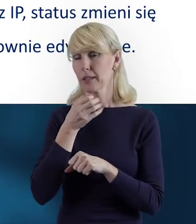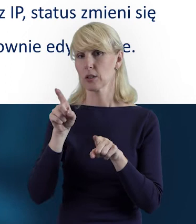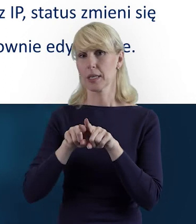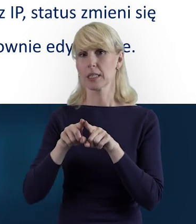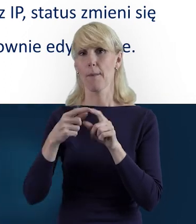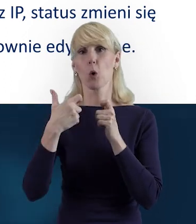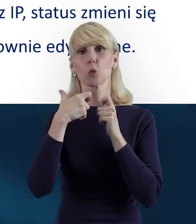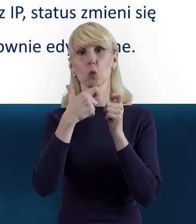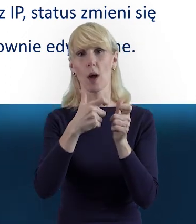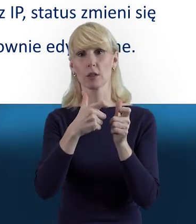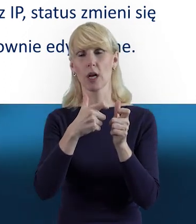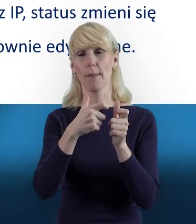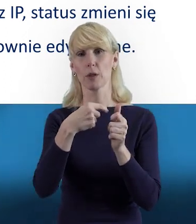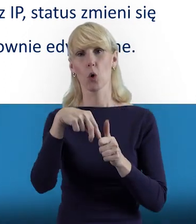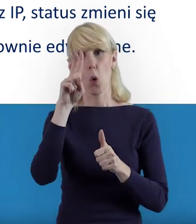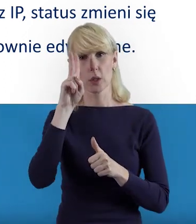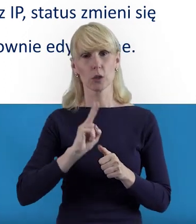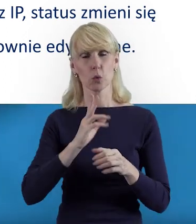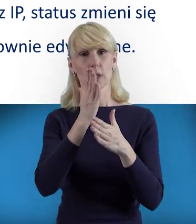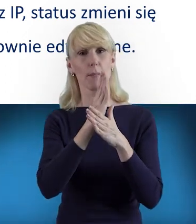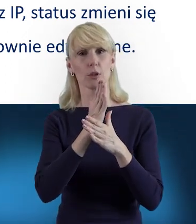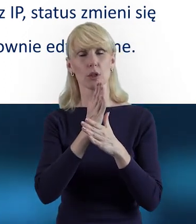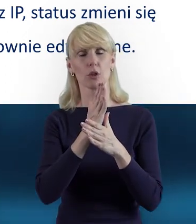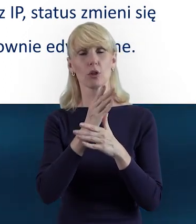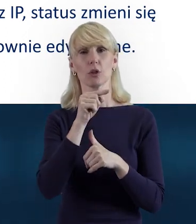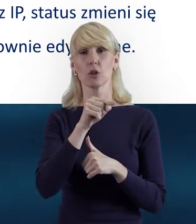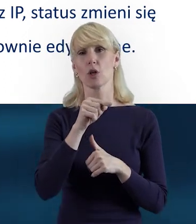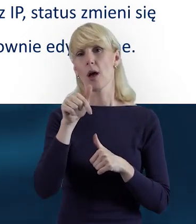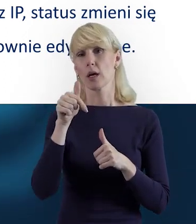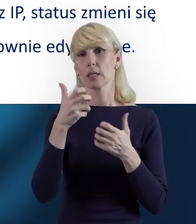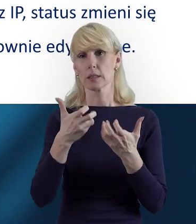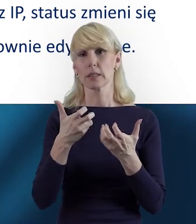to wówczas wysyłamy do Instytucji Pośredniczącej informację,